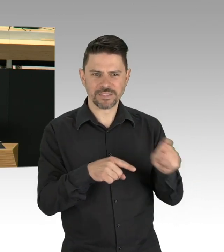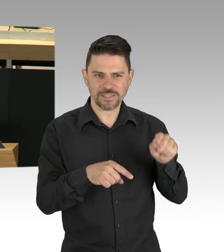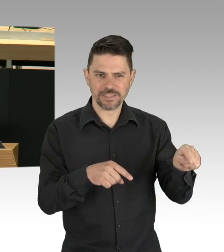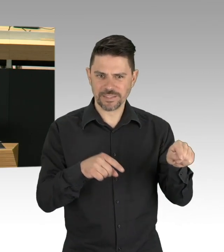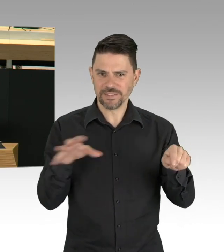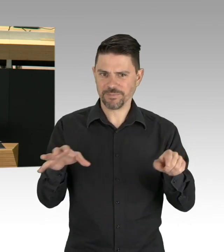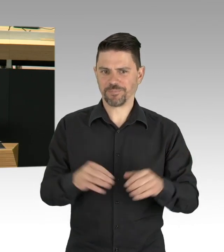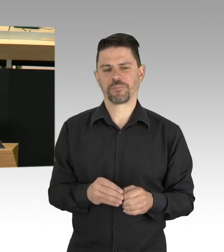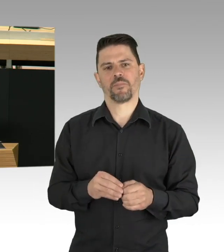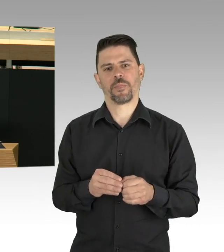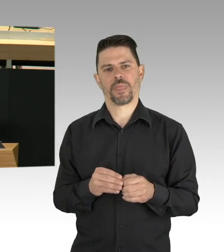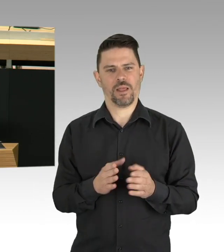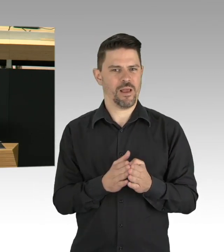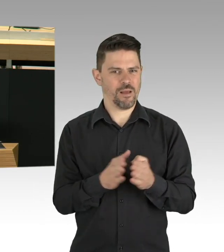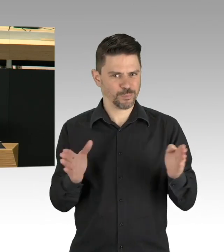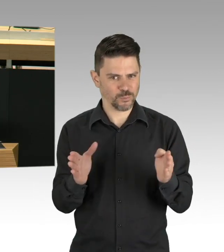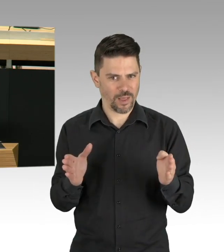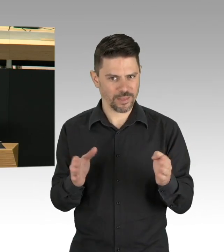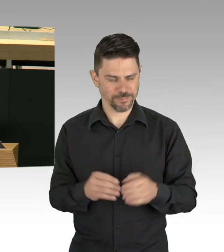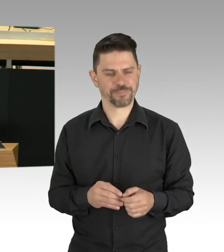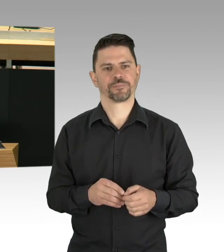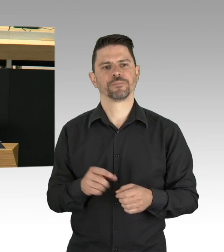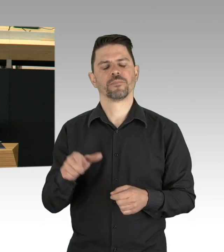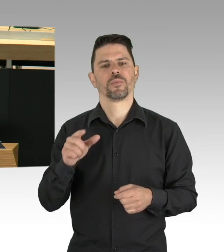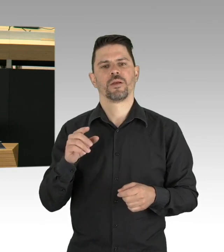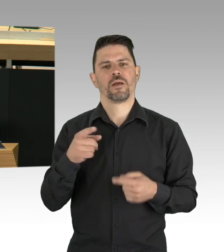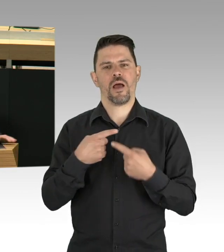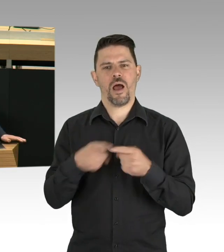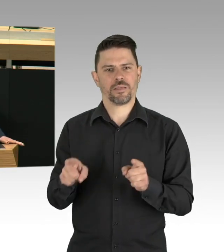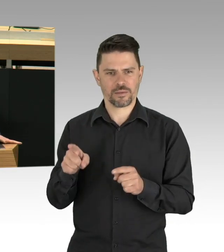gab es in der Stadt diverse unabhängig voneinander agierende Notfallorganisation,